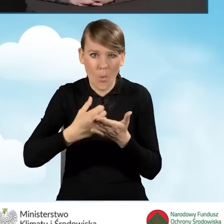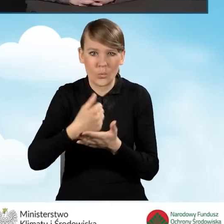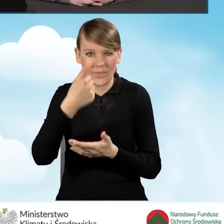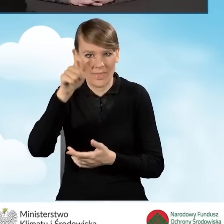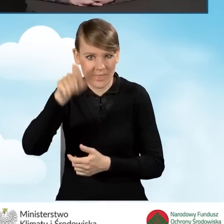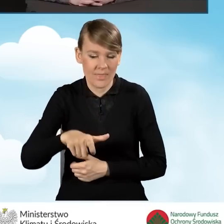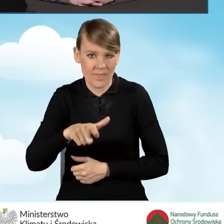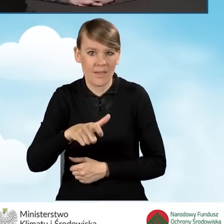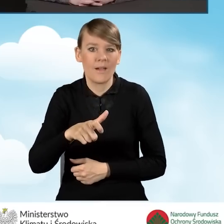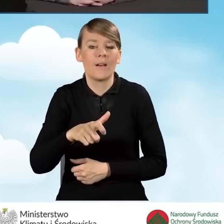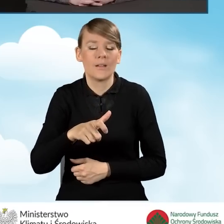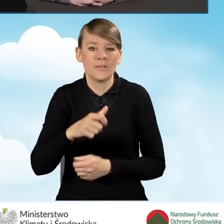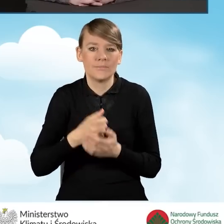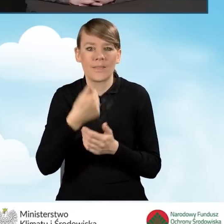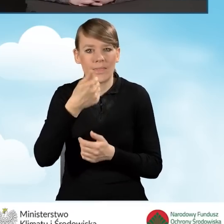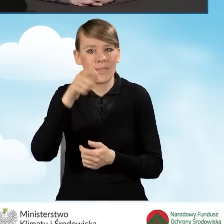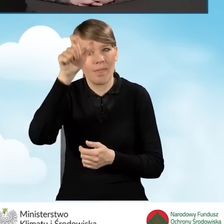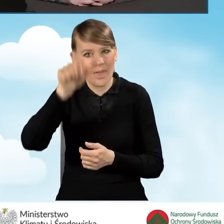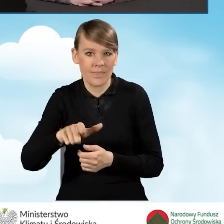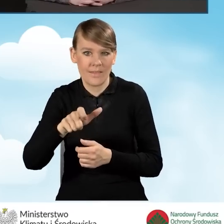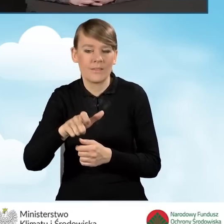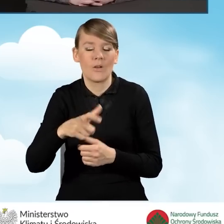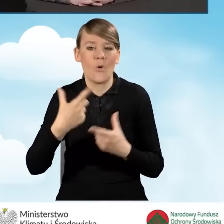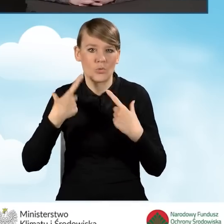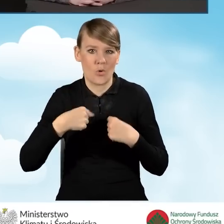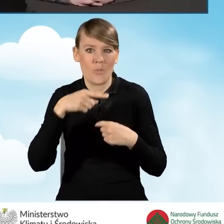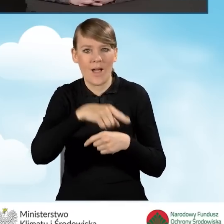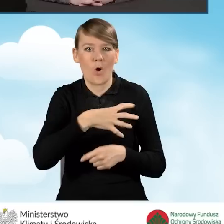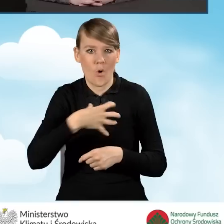na jednego członka gospodarstwa domowego wnioskodawcy